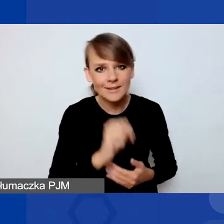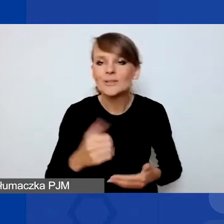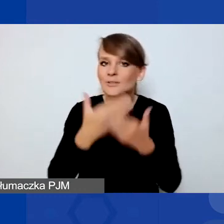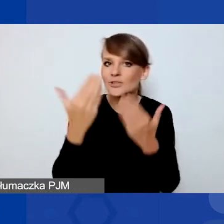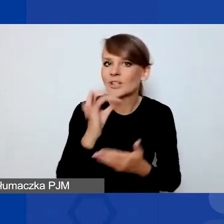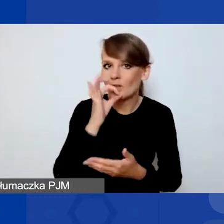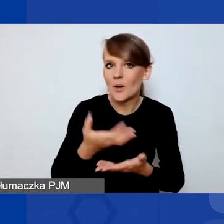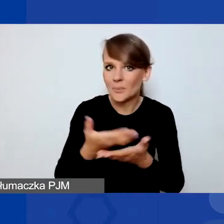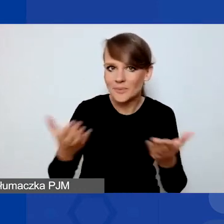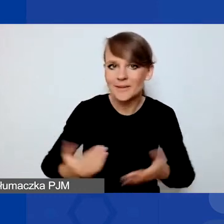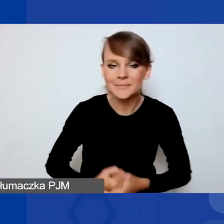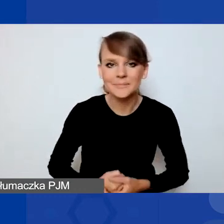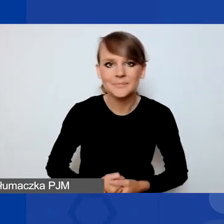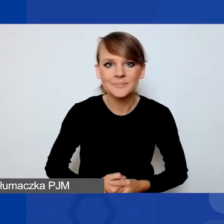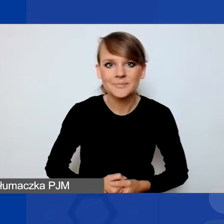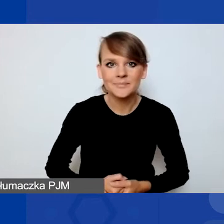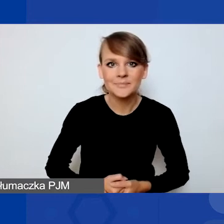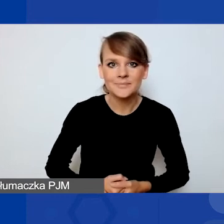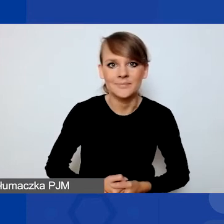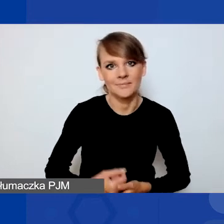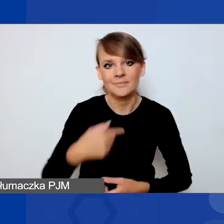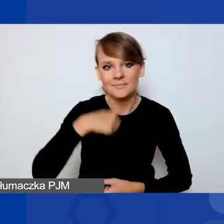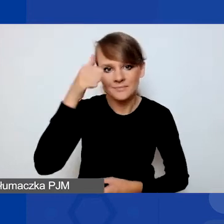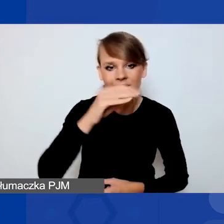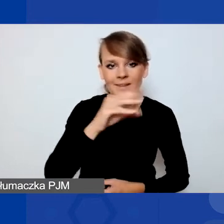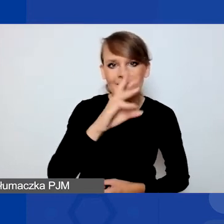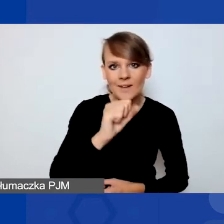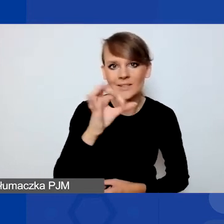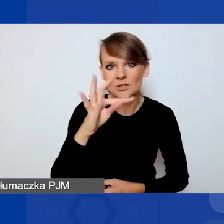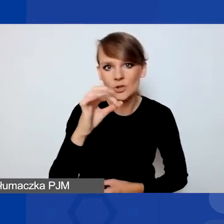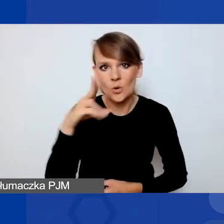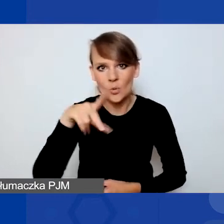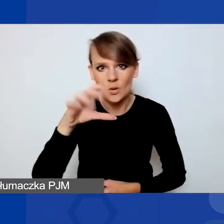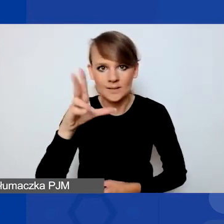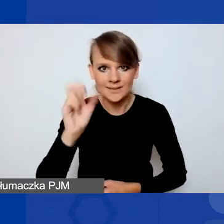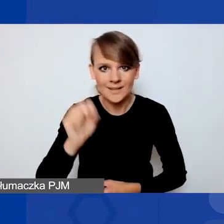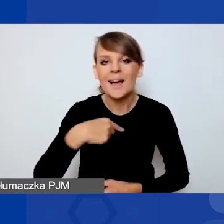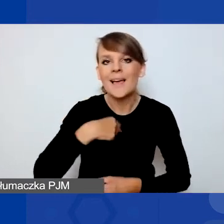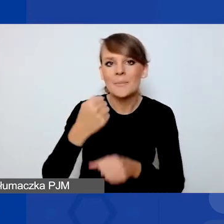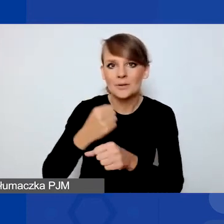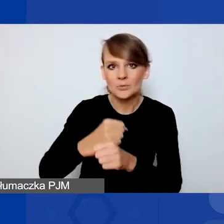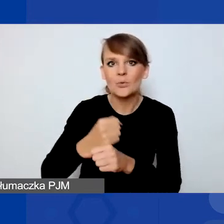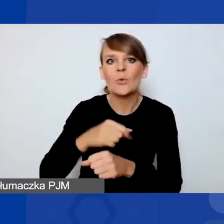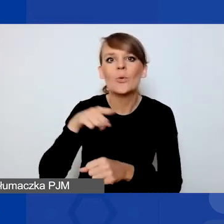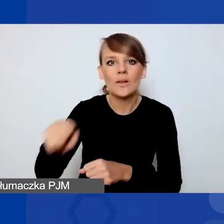Ja, jak już zostałam przedstawiona, nazywam się Ewa Stokłuska i pracuję przy tym programie w Fundacji Edukacja dla Demokracji,